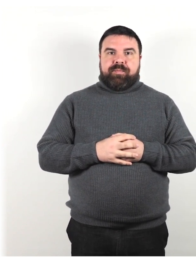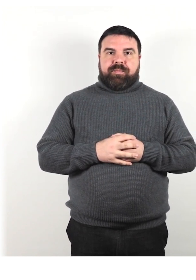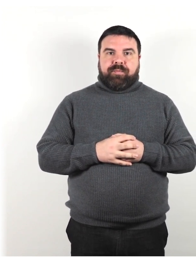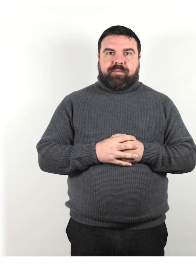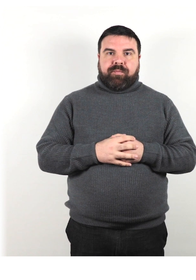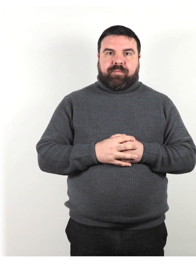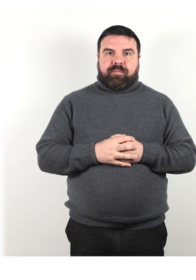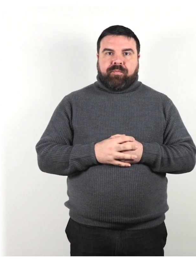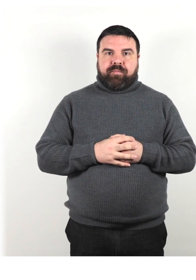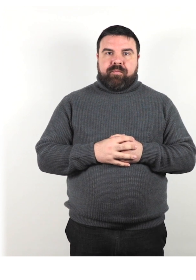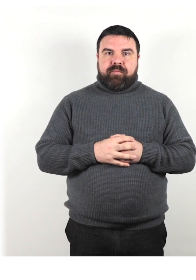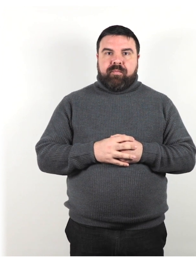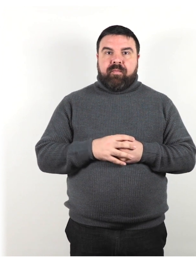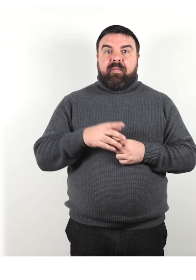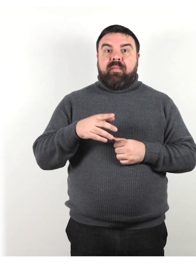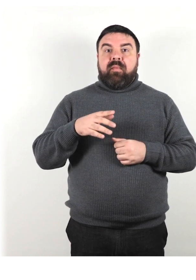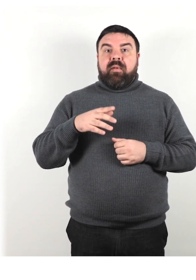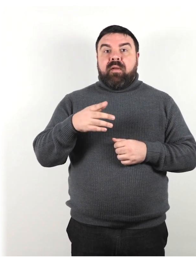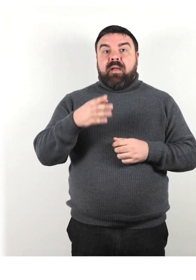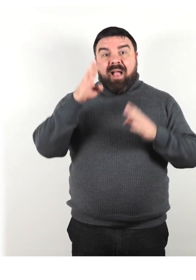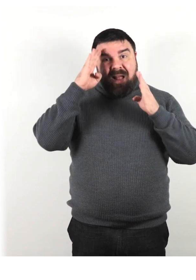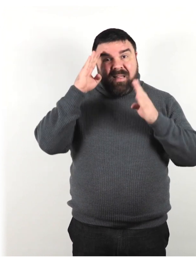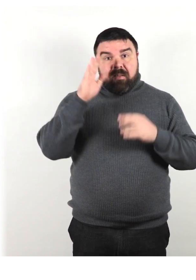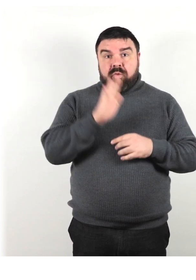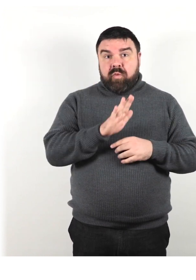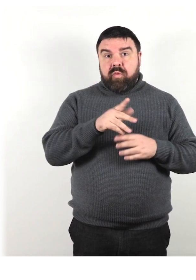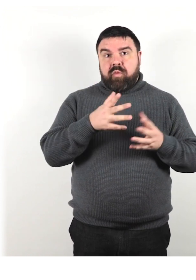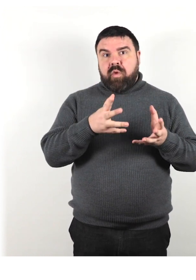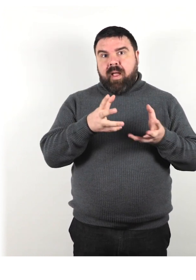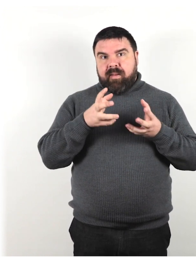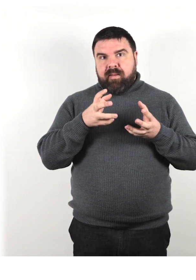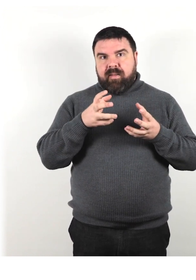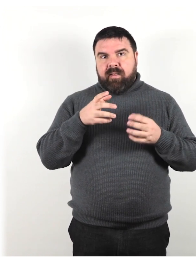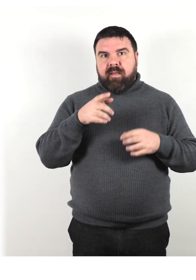Attira la loro attenzione con un cenno o un leggero colpetto sul braccio.